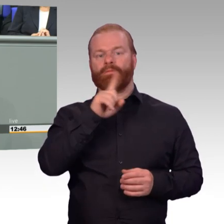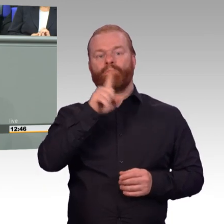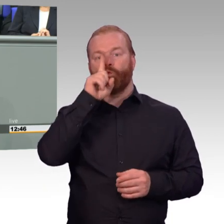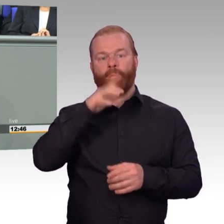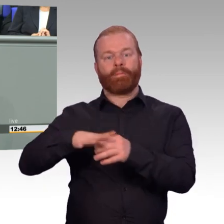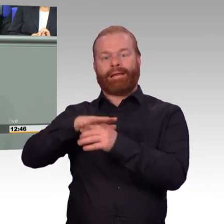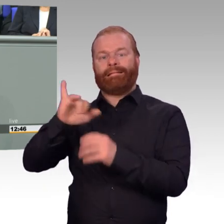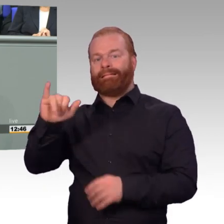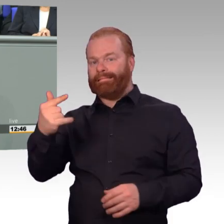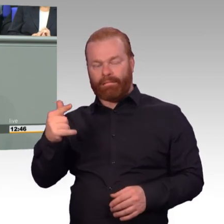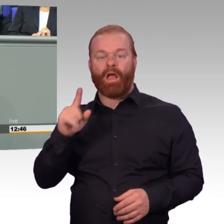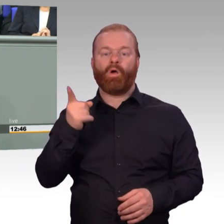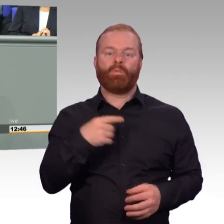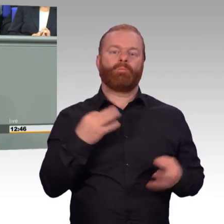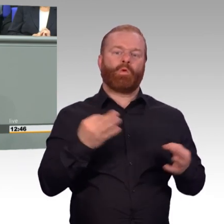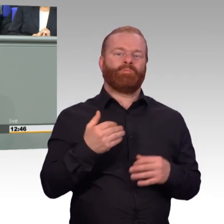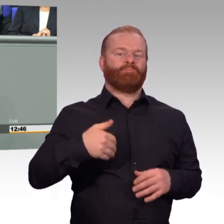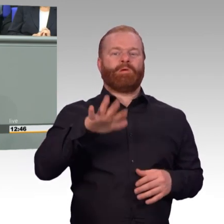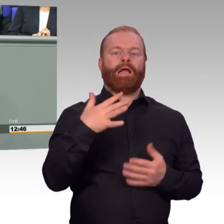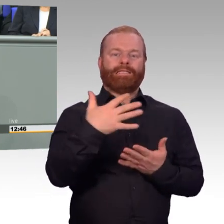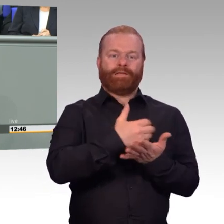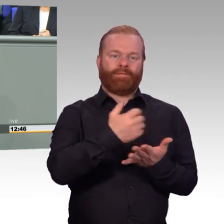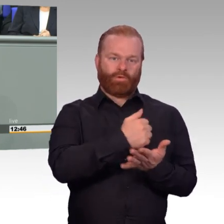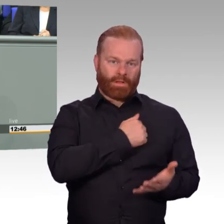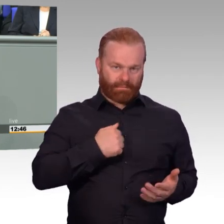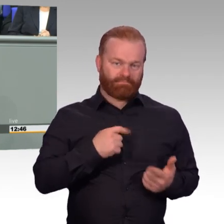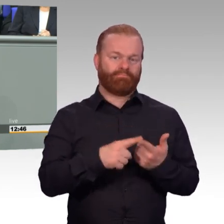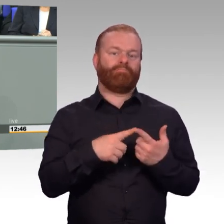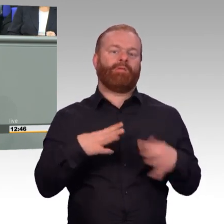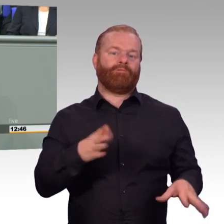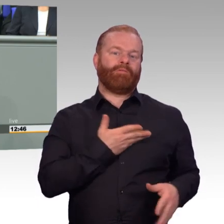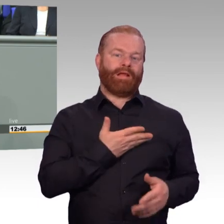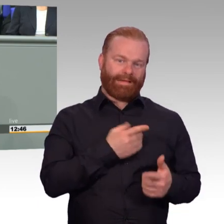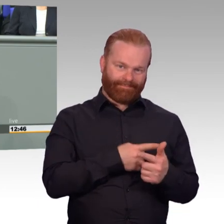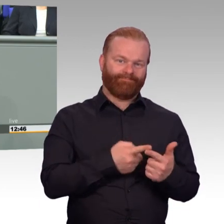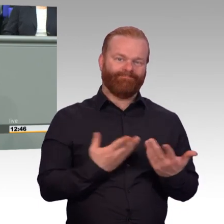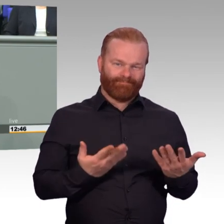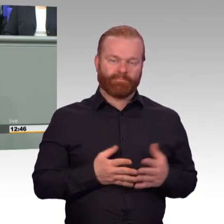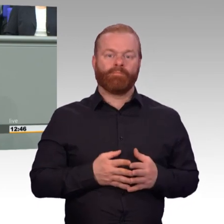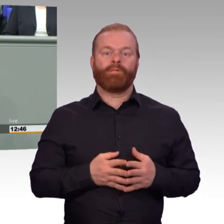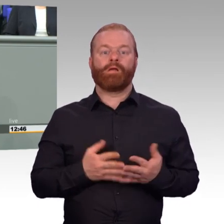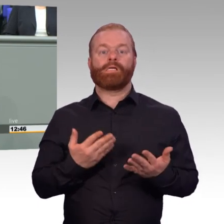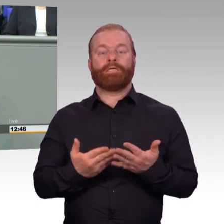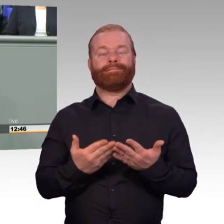Den ersten Punkt der Gewinnung von Spezialisten konkurrenzfähig auf dem Arbeitsmarkt gehen wir in dieser Legislaturperiode in diesem Jahr